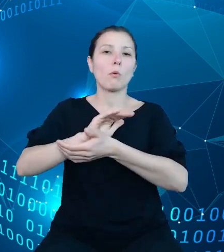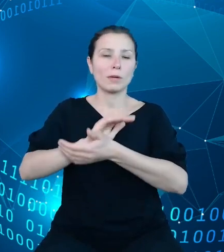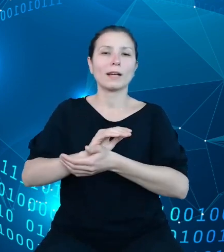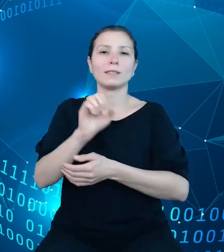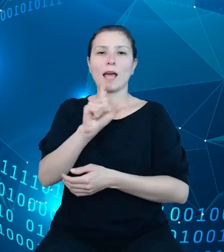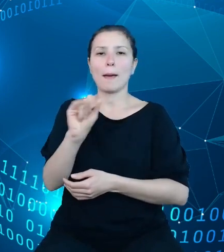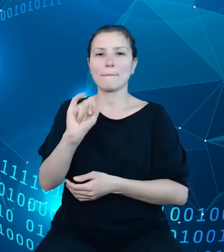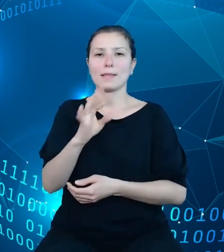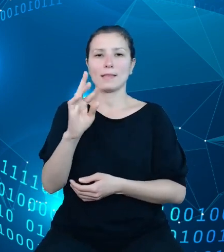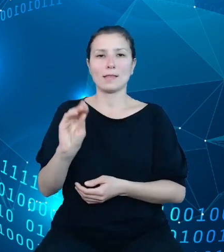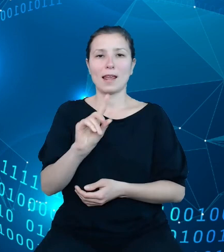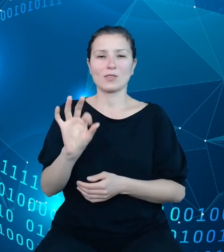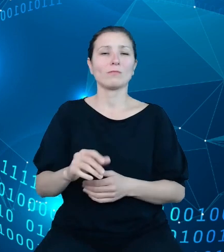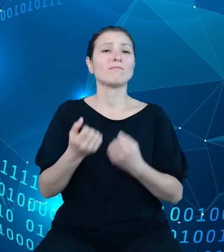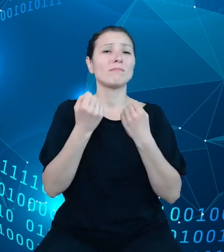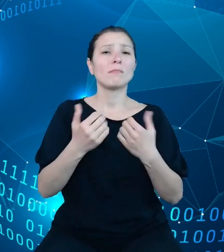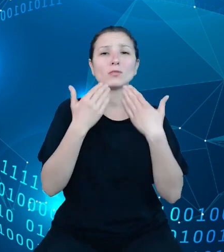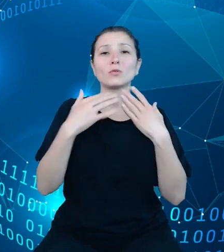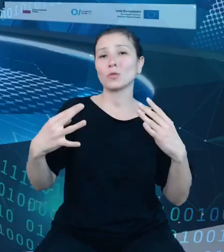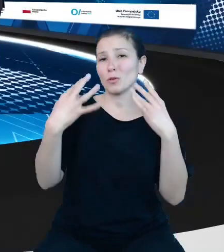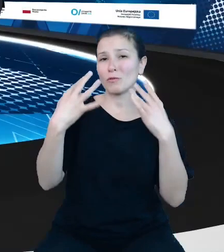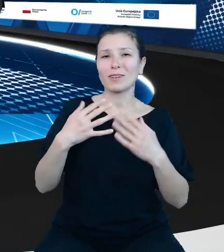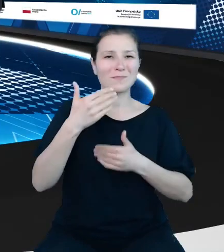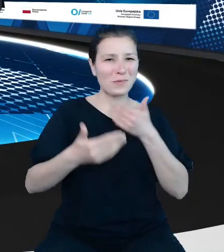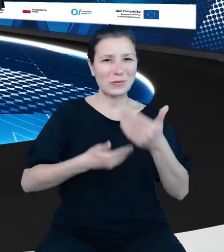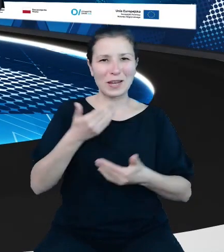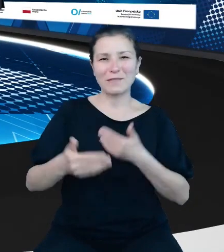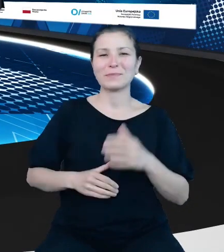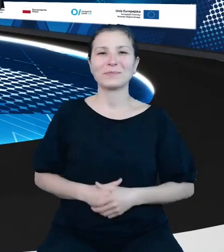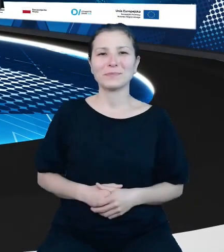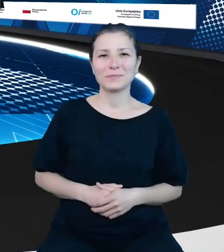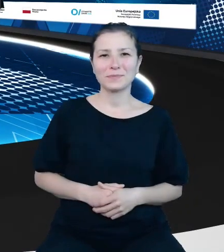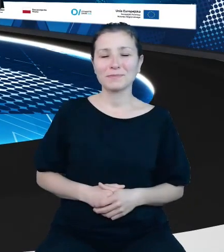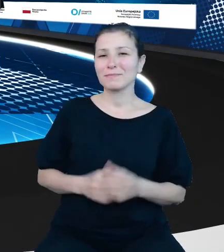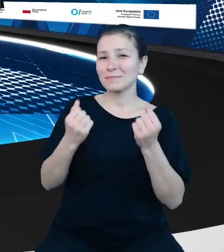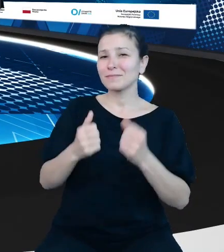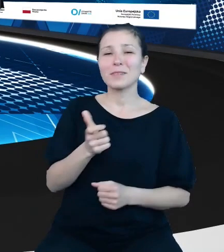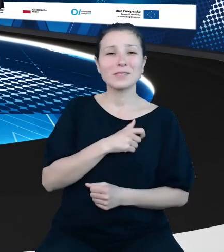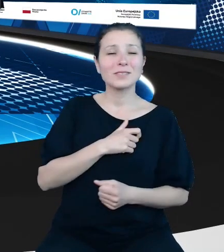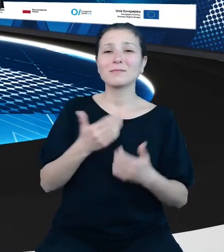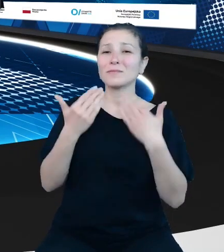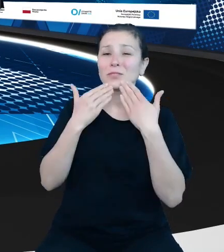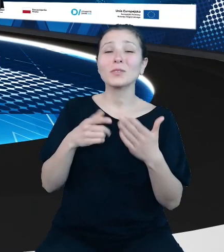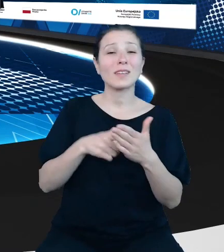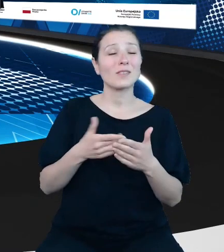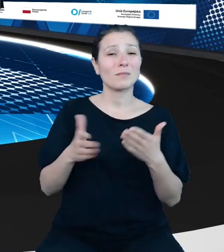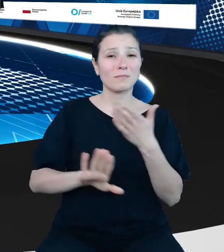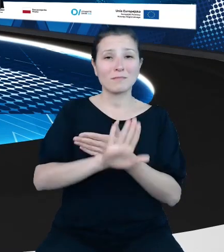Bardzo dziękuję państwu za uwagę i pozdrawiam. Bardzo serdecznie dziękujemy za tę prezentację, która dziś wieńczy nasz